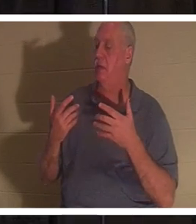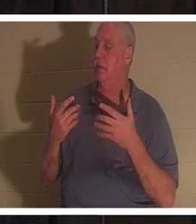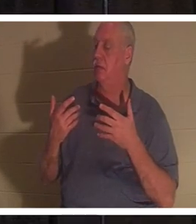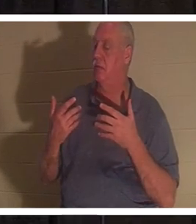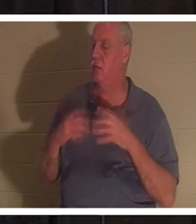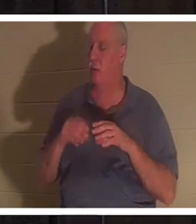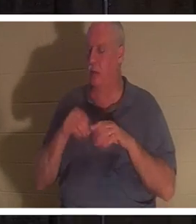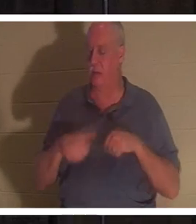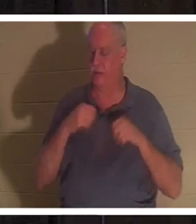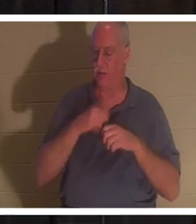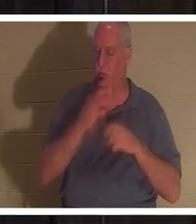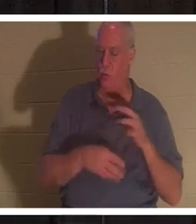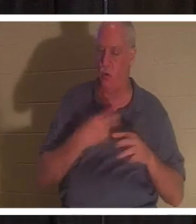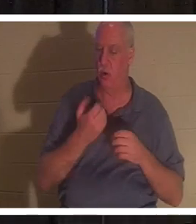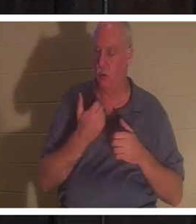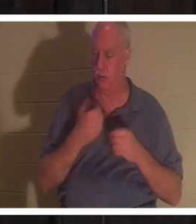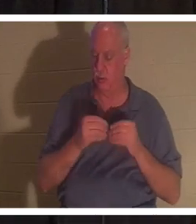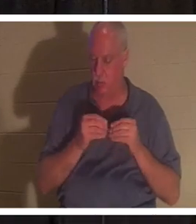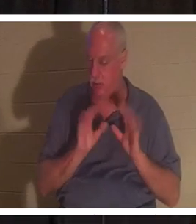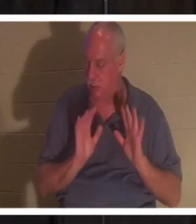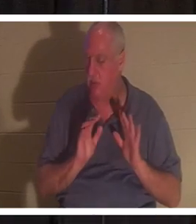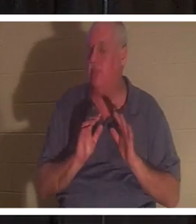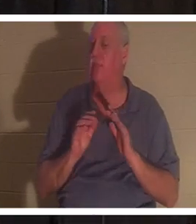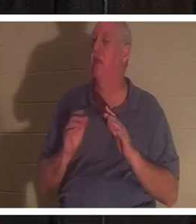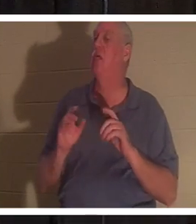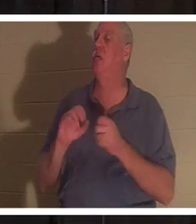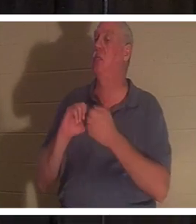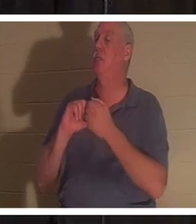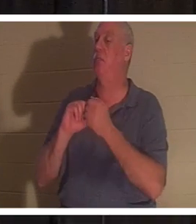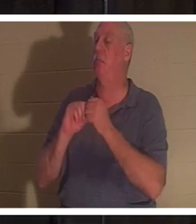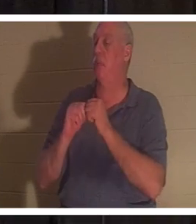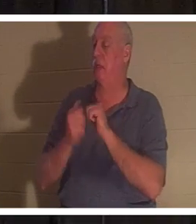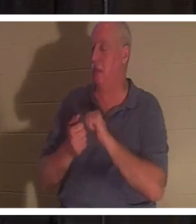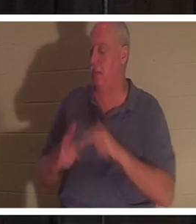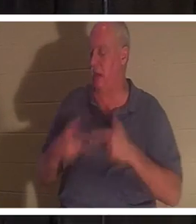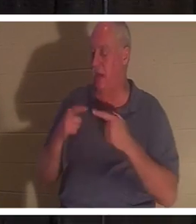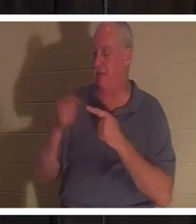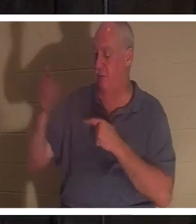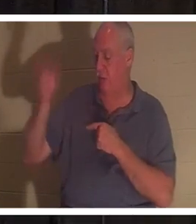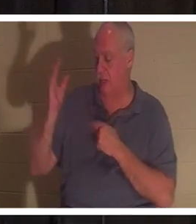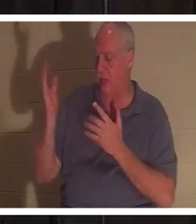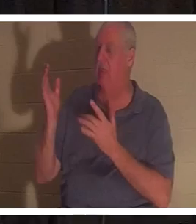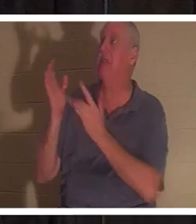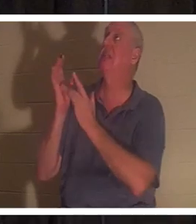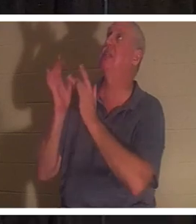आप परमेश्वर के प्रति जीवित हो जाते हैं। ईश्वर का उपहार आपके अंदर आता है... यह यीशु है। वह स्वयं आकर